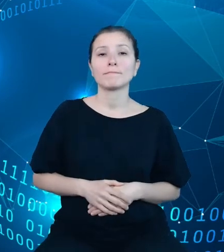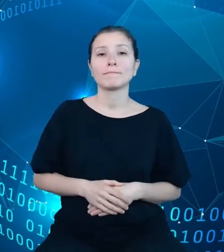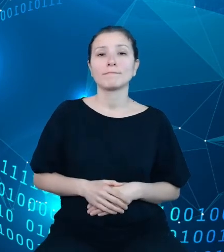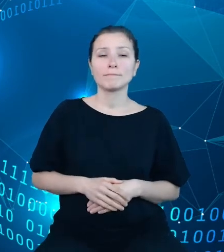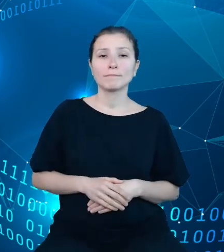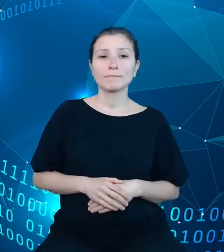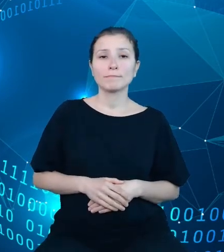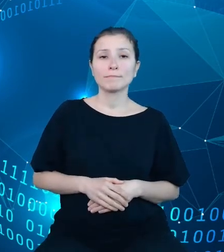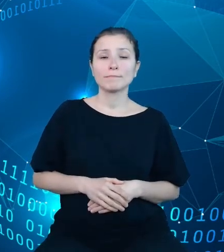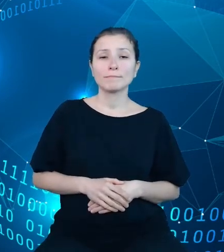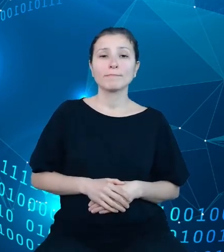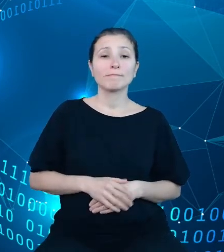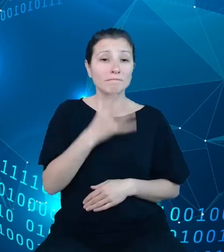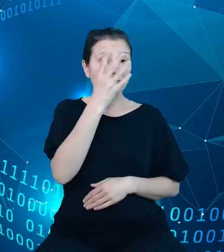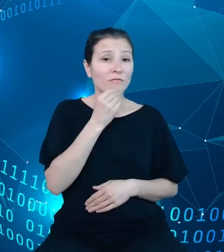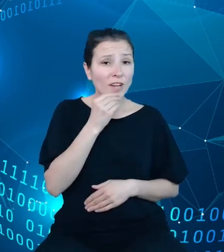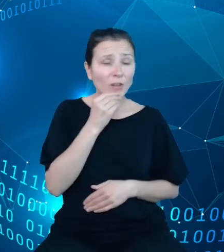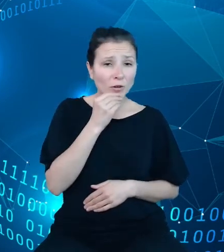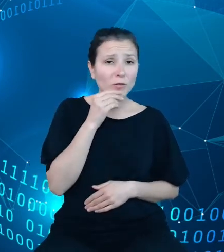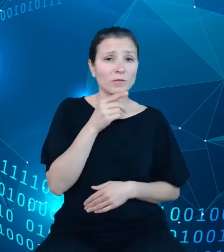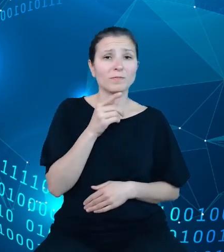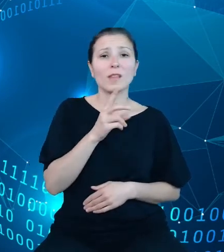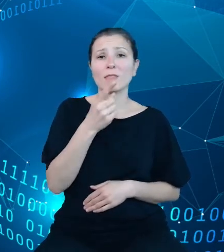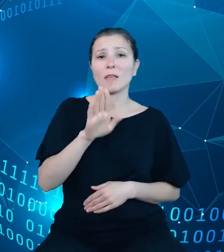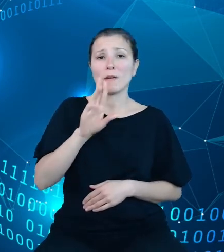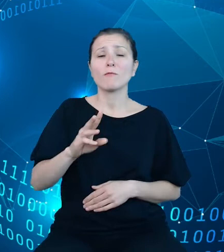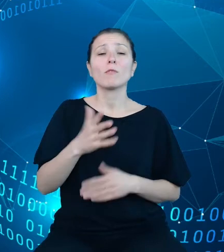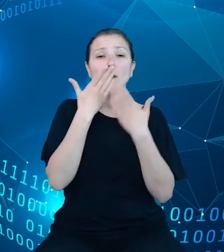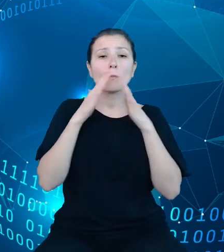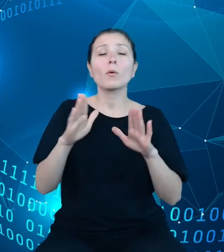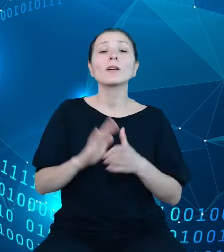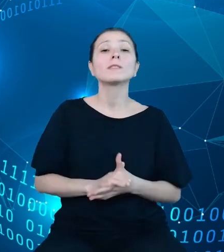logicznej zaprezentowano umiejscowienie repozytorium dziedzinowych baz wiedzy,